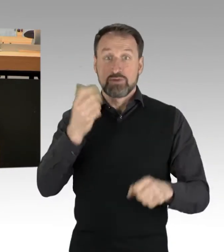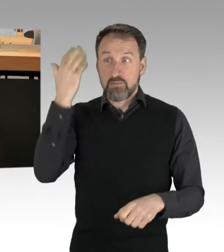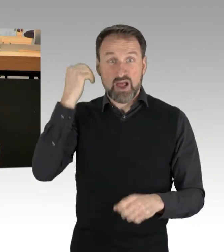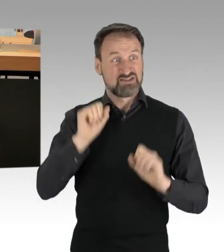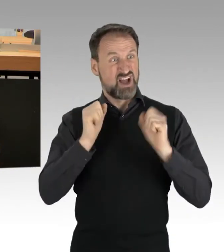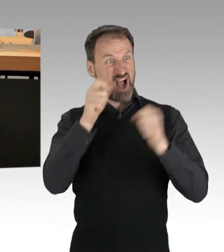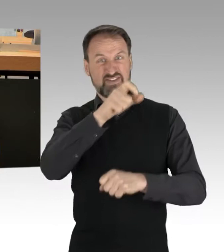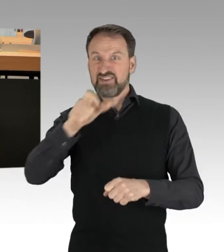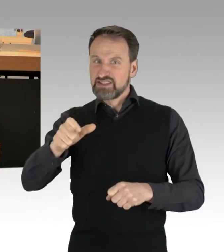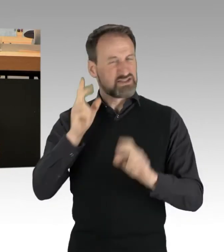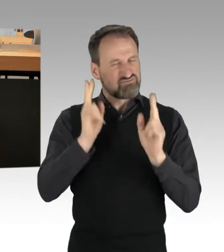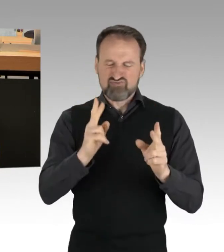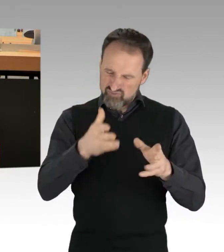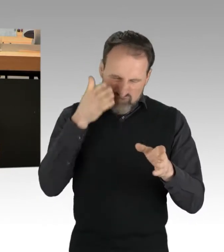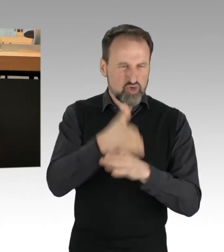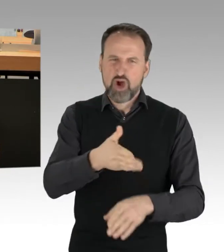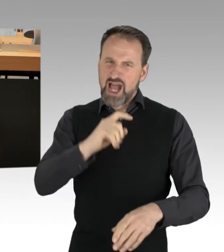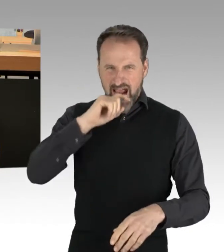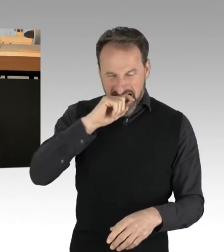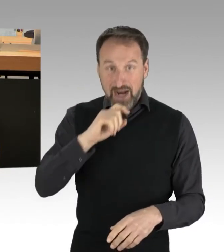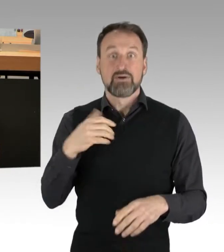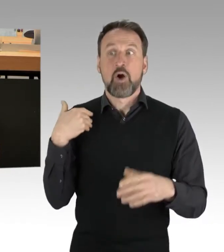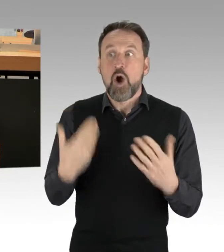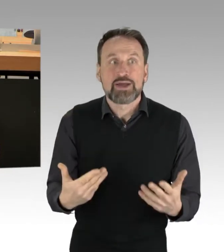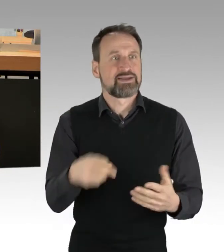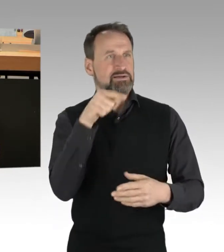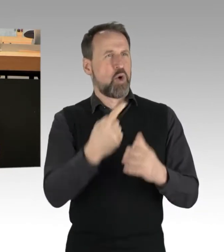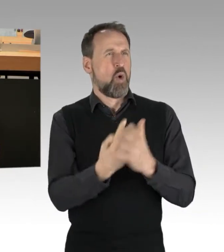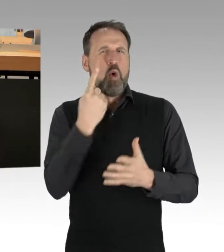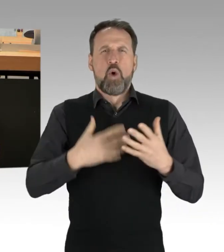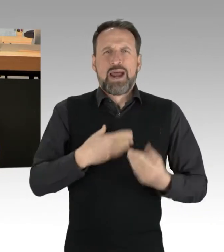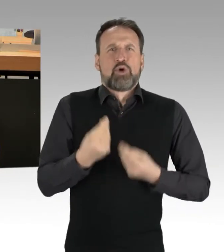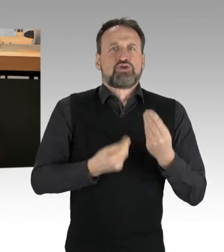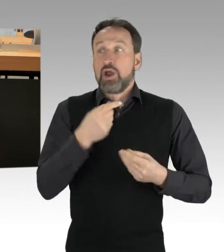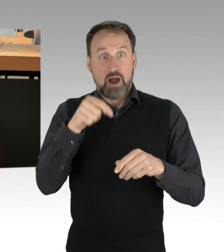wir in dieser hochemotionalen Frage heute einen gesellschaftlichen und einen politischen Konsens haben.